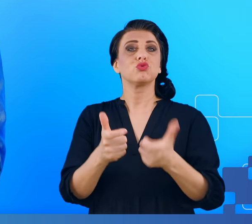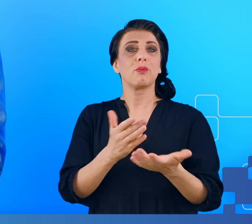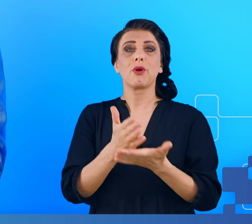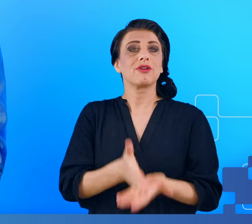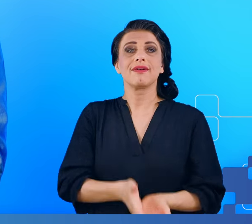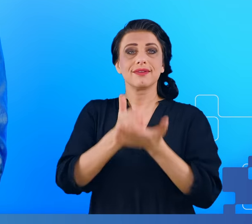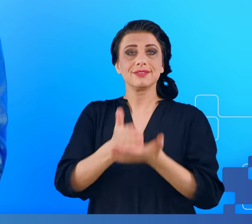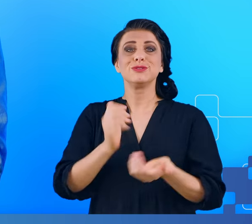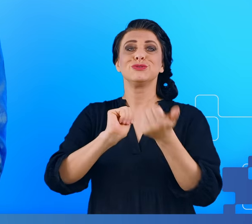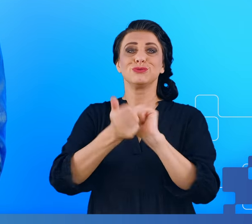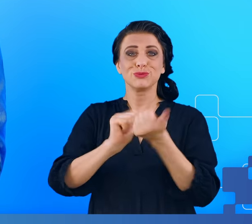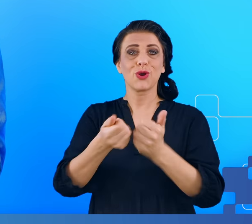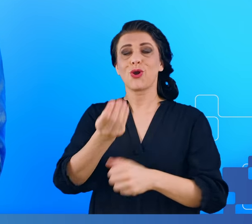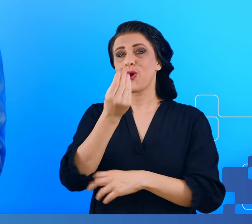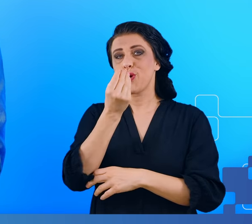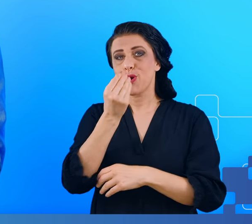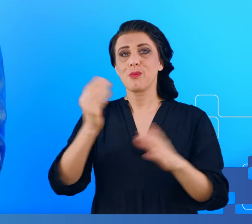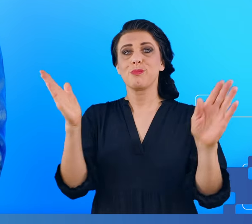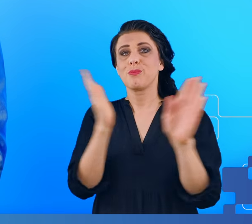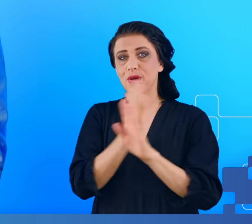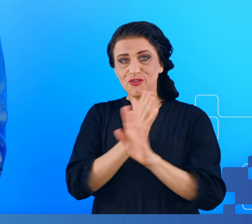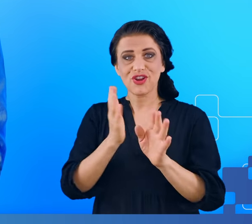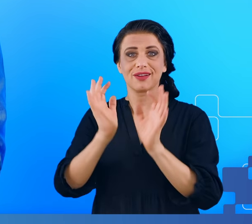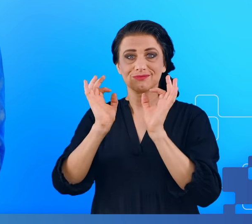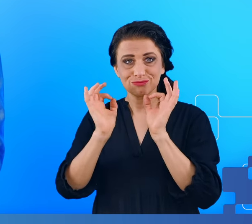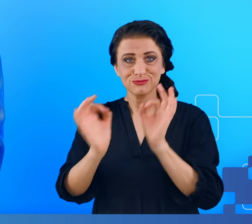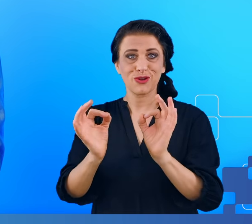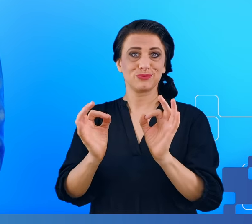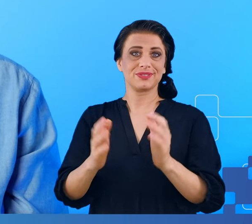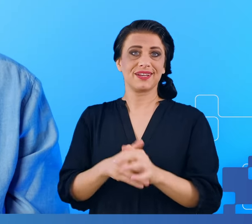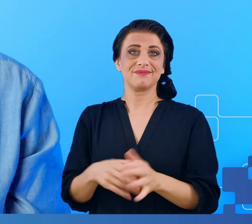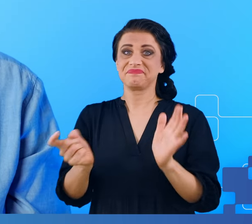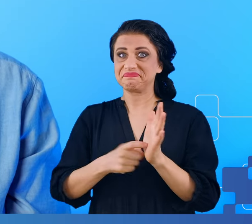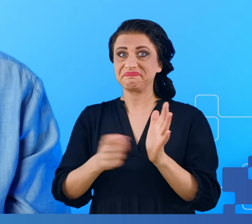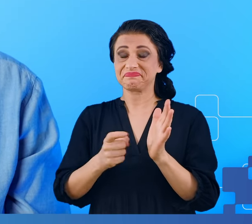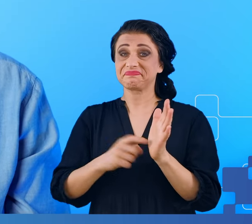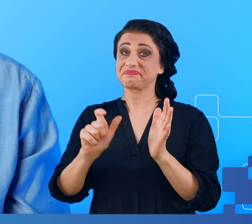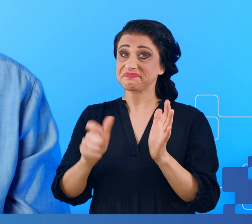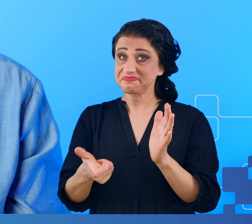czasu na wolnym powietrzu. Coś co jest najtrudniejsze, może mniej, albo przestać